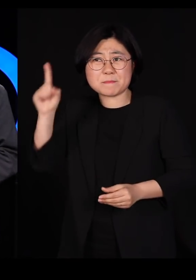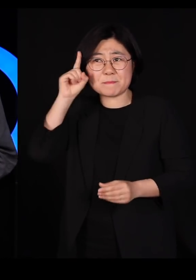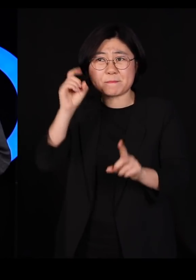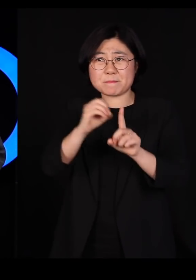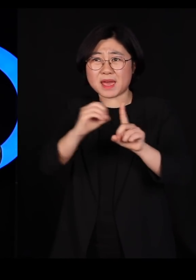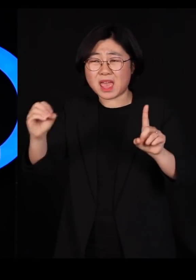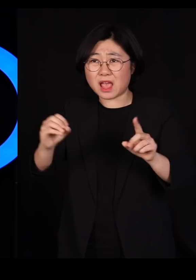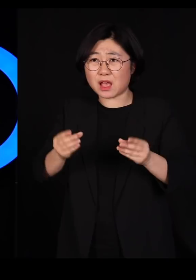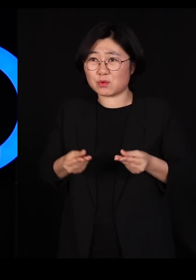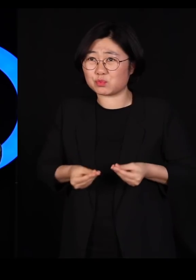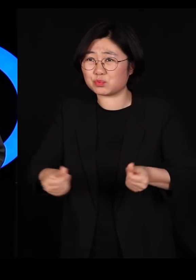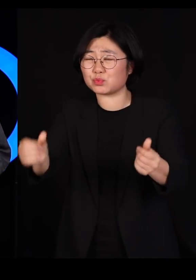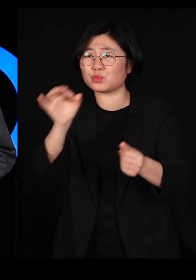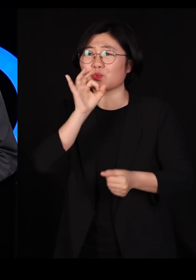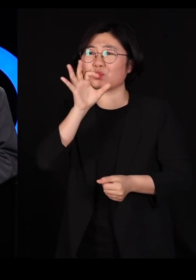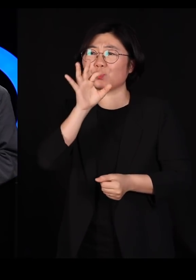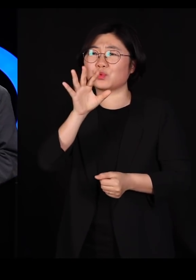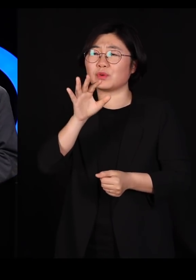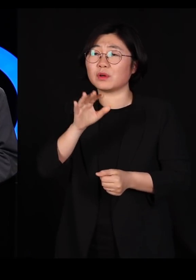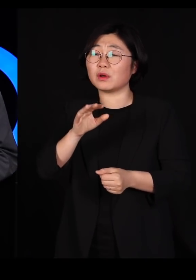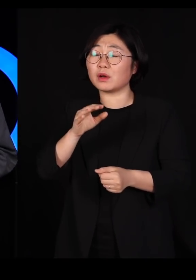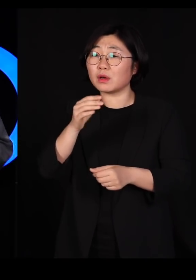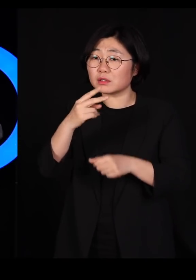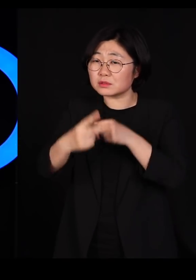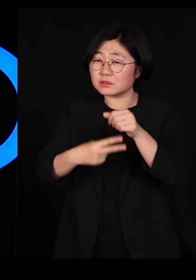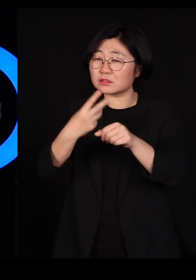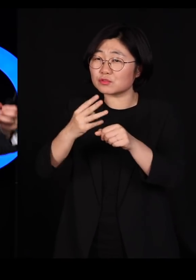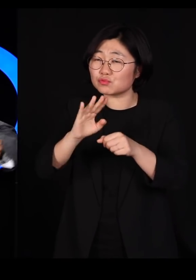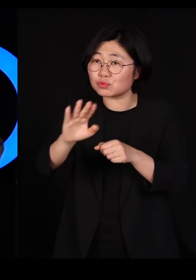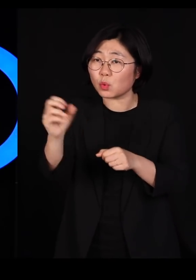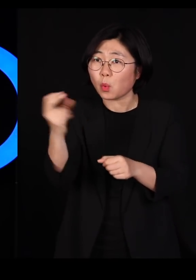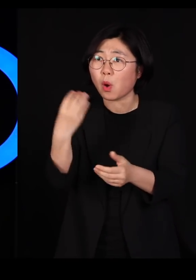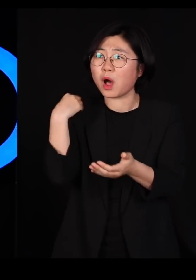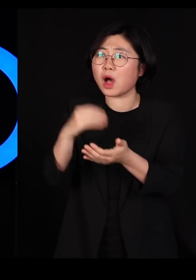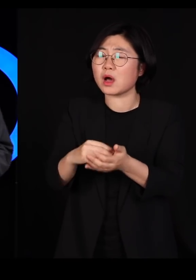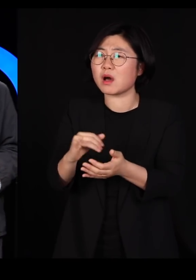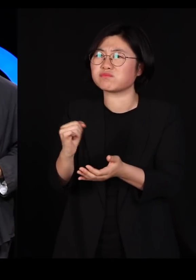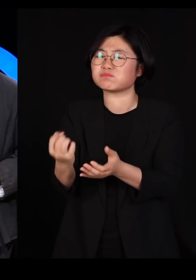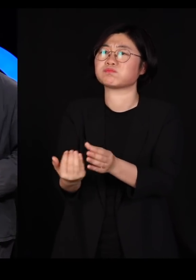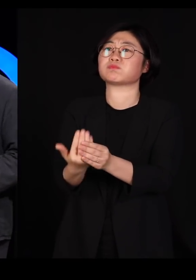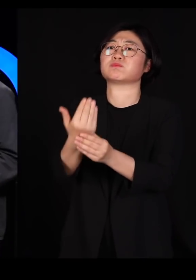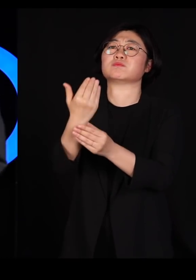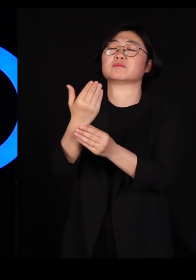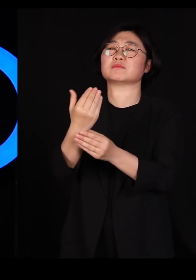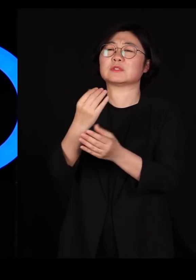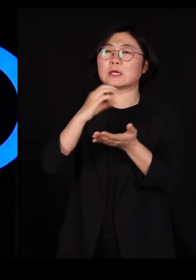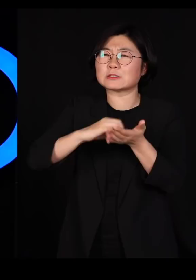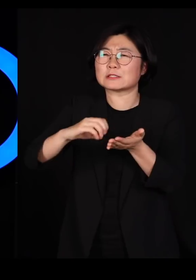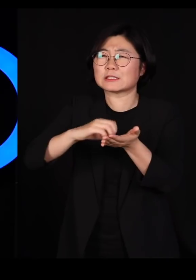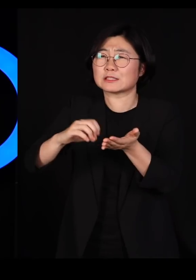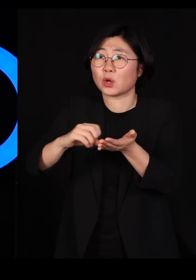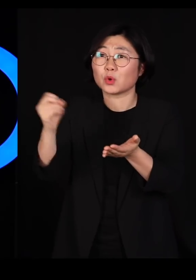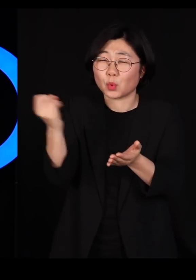그러다보면 2-3년 후에 이놈들이 또 돌아와서 잔뜩 갉아먹는데 똑같은 살충제를 갖고 와서 뿌리는데